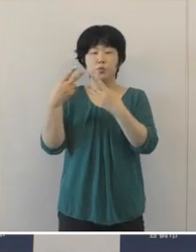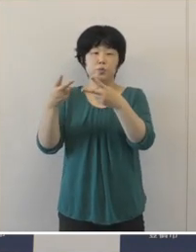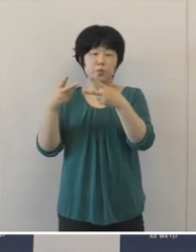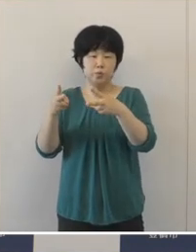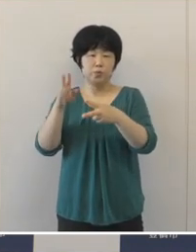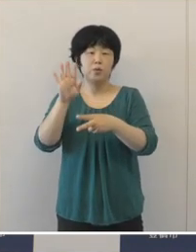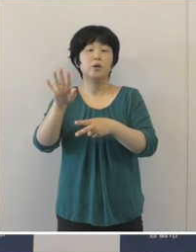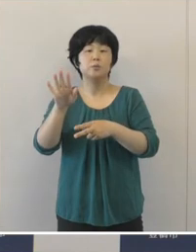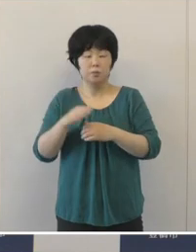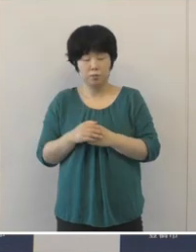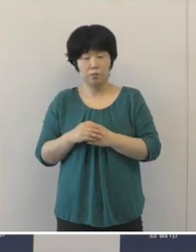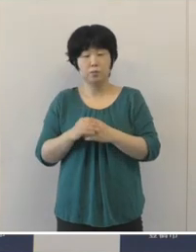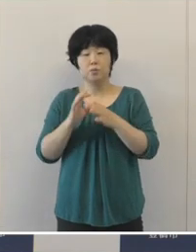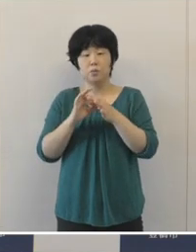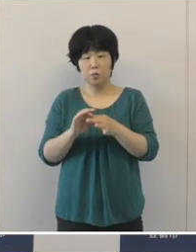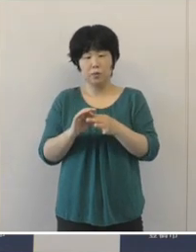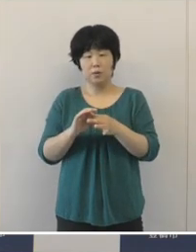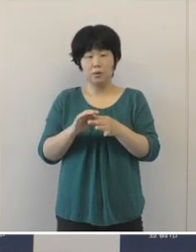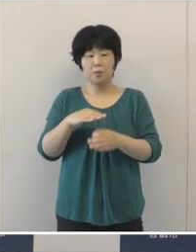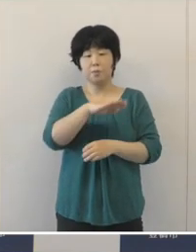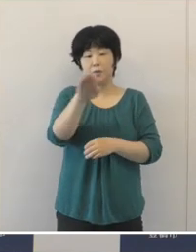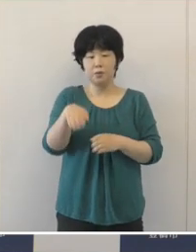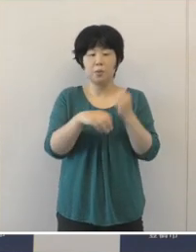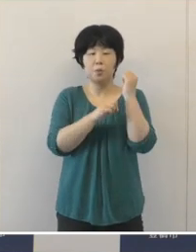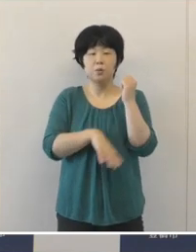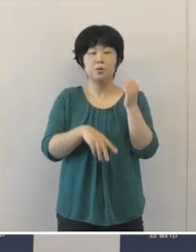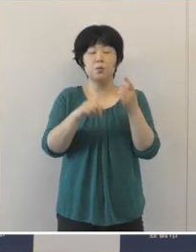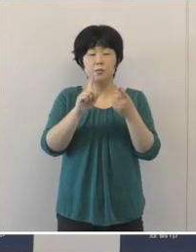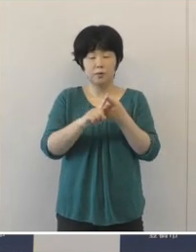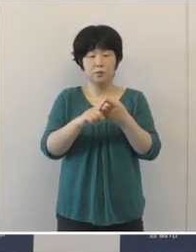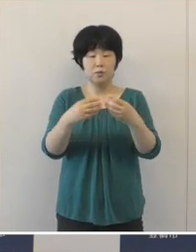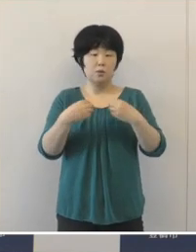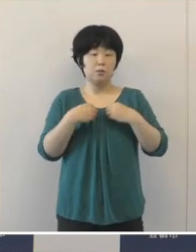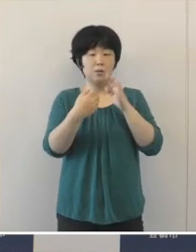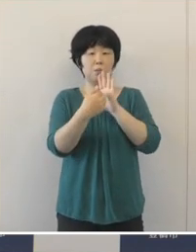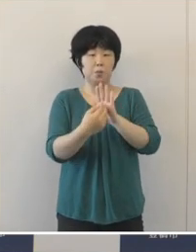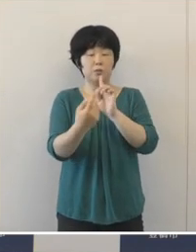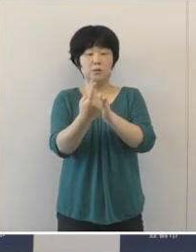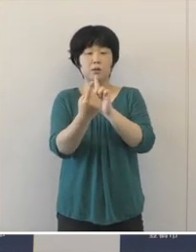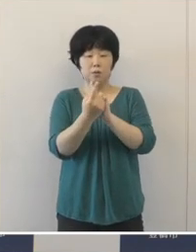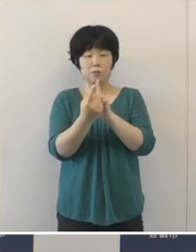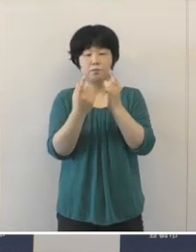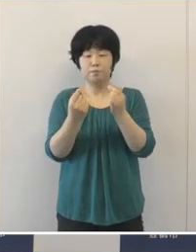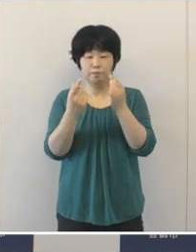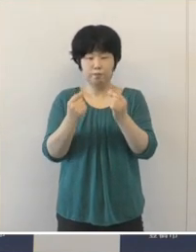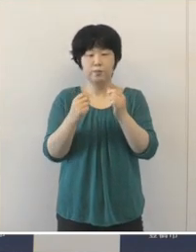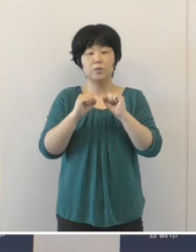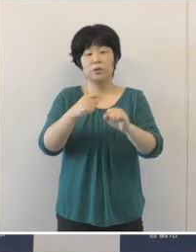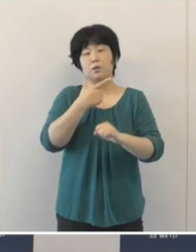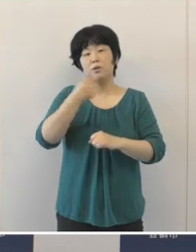ぜひ、基本的な感染防止対策を今一度徹底をしていただきたいと思います。